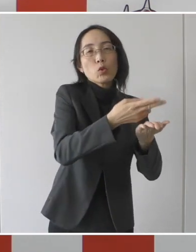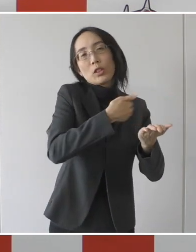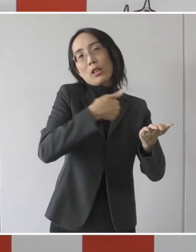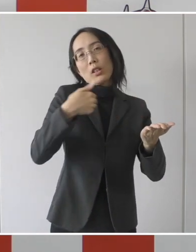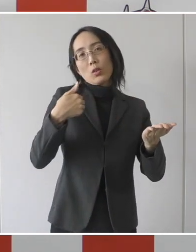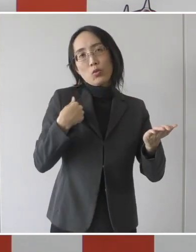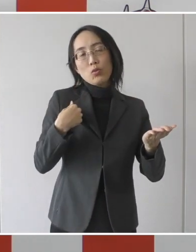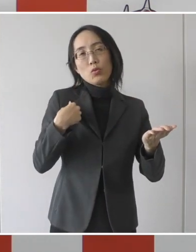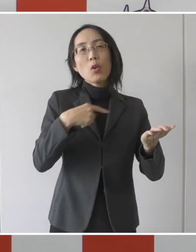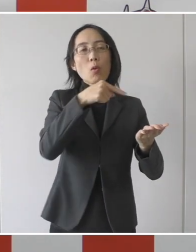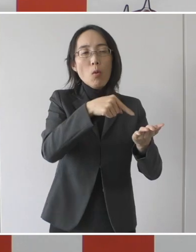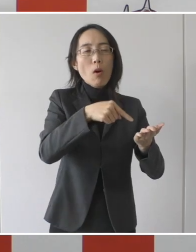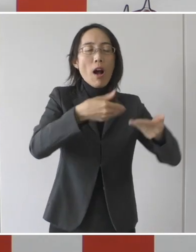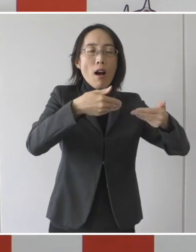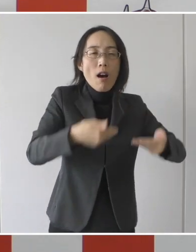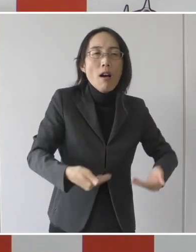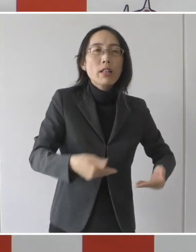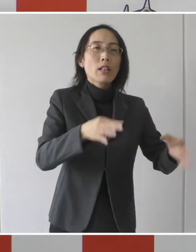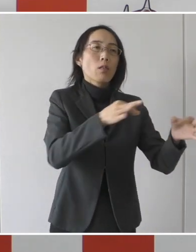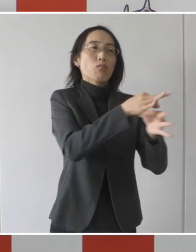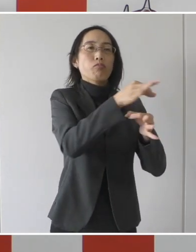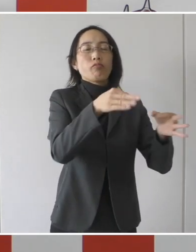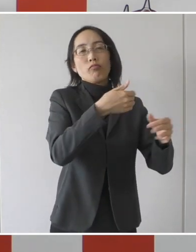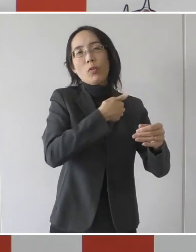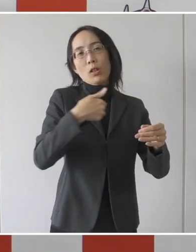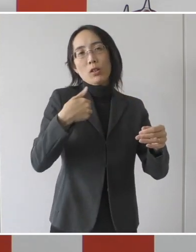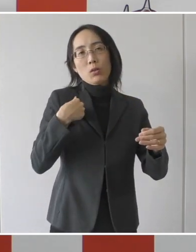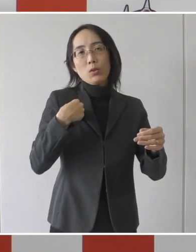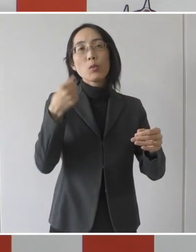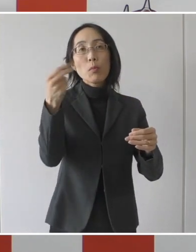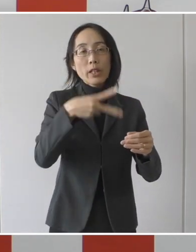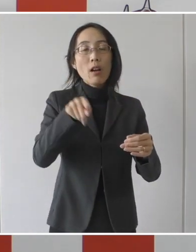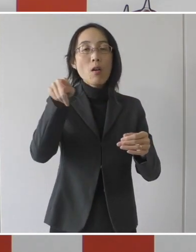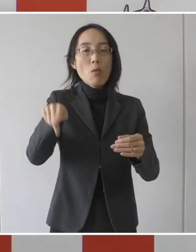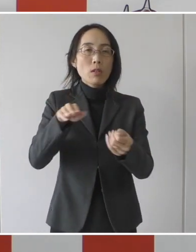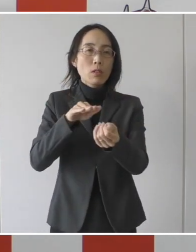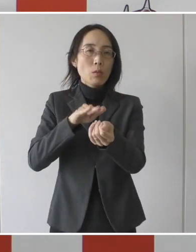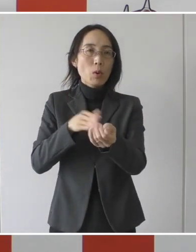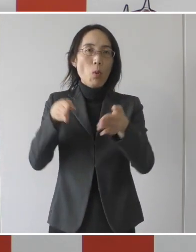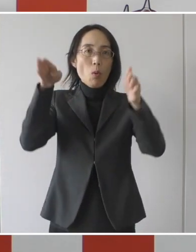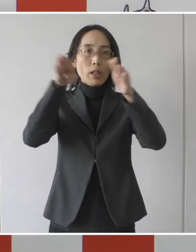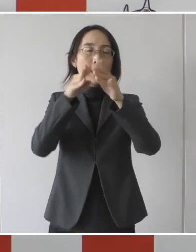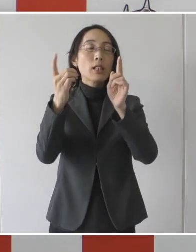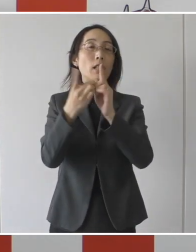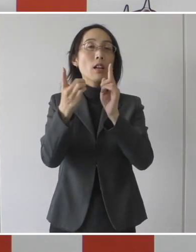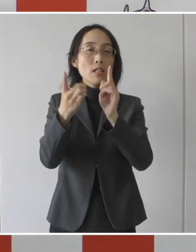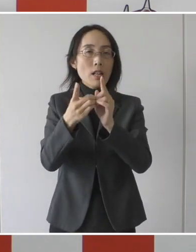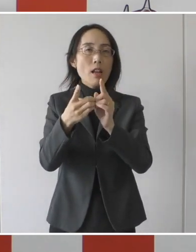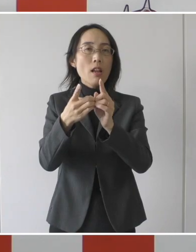安定的な確保を図るとともに受け入れ医療機関の感染症対策に係る